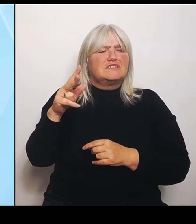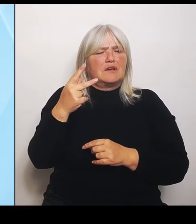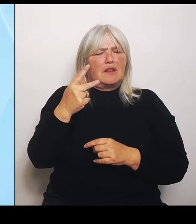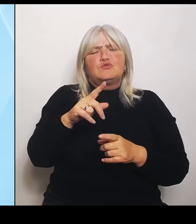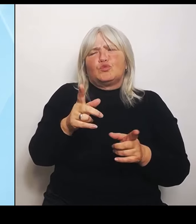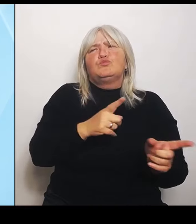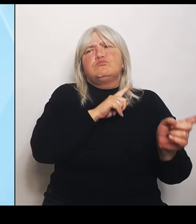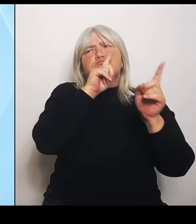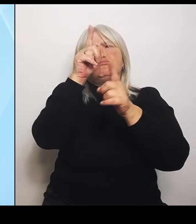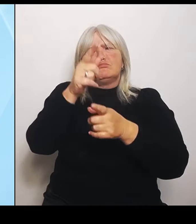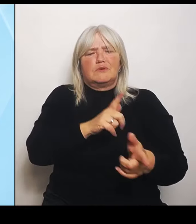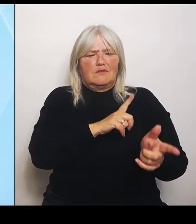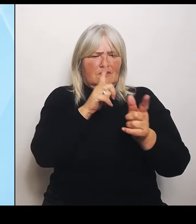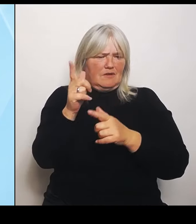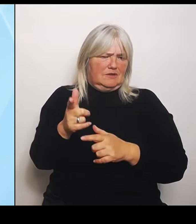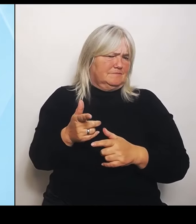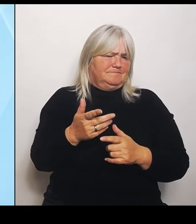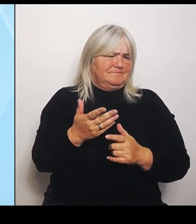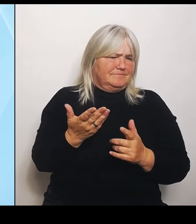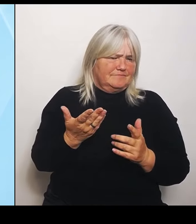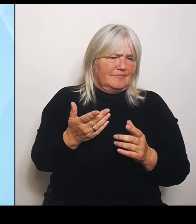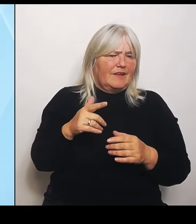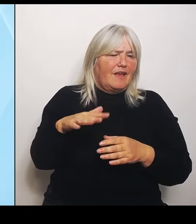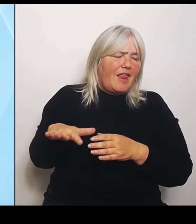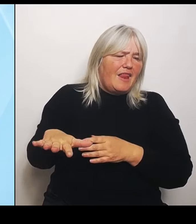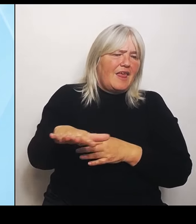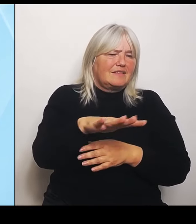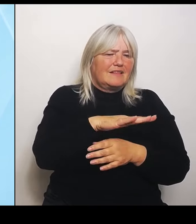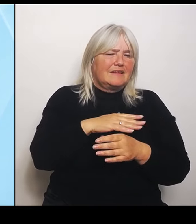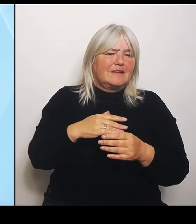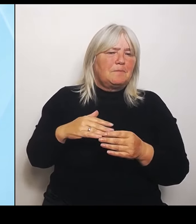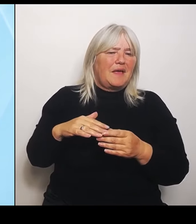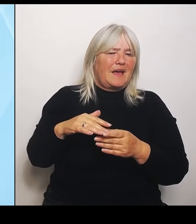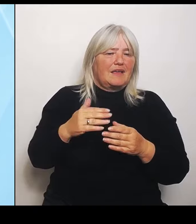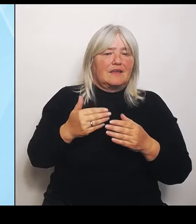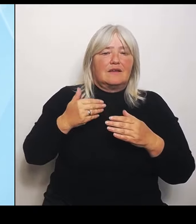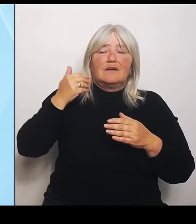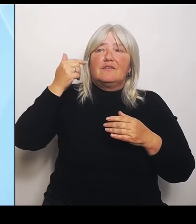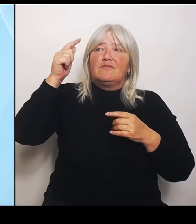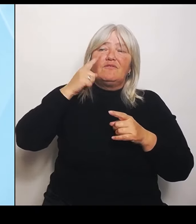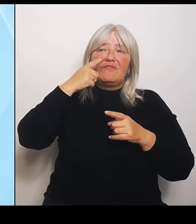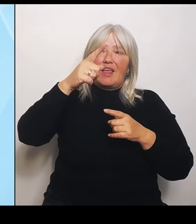die weiter weg liegen vom Universitätsklinikum, sind dadurch nicht gefährdet. Aber die sind eben gefährdet